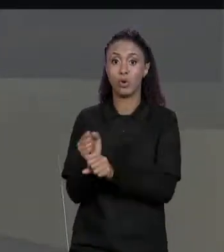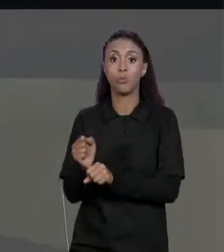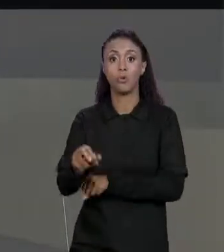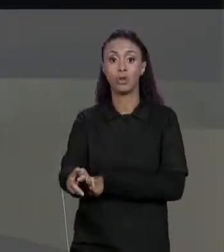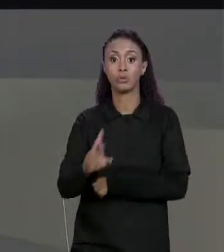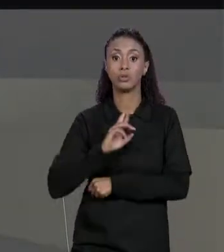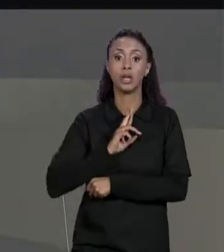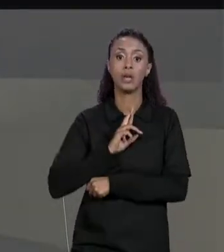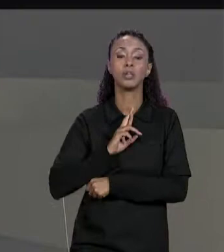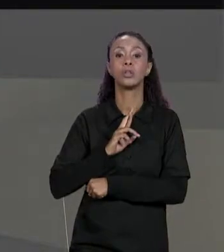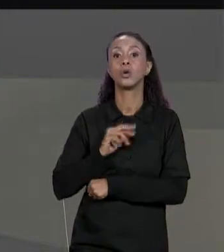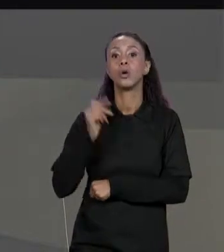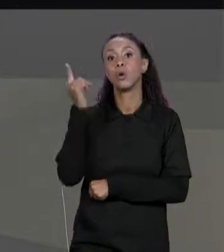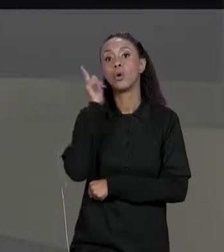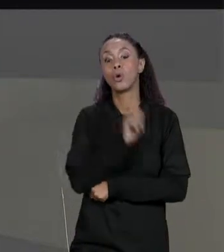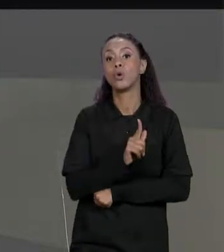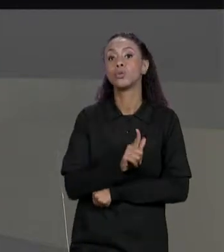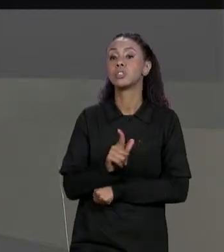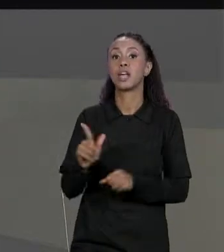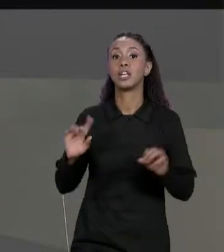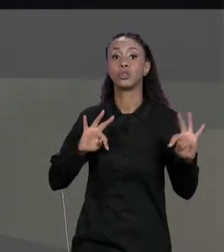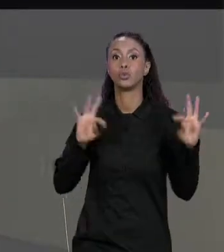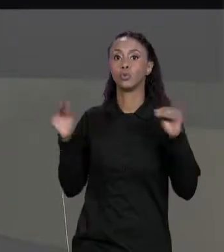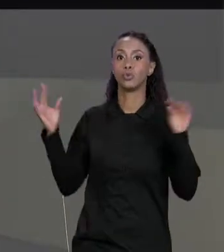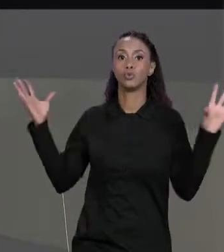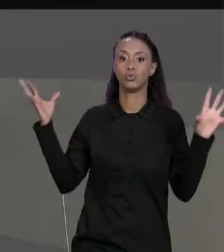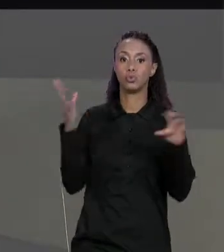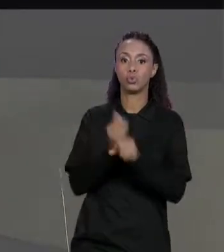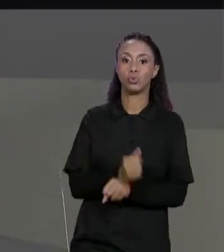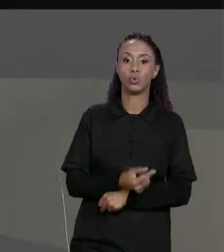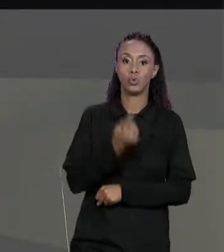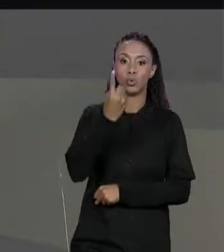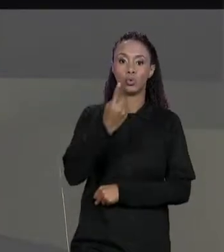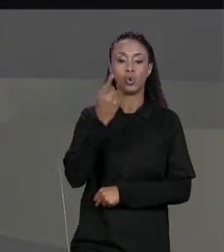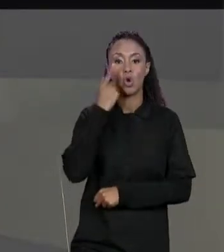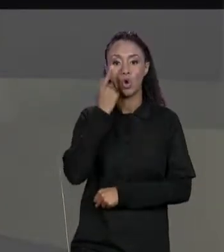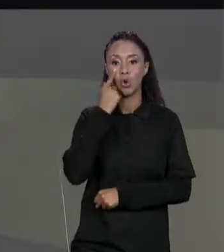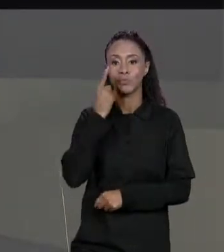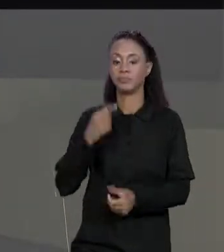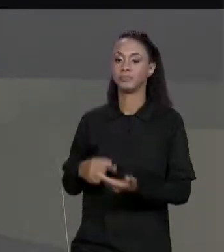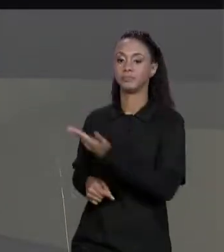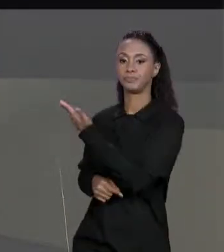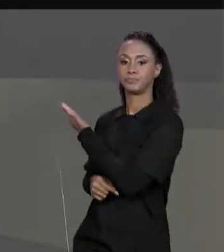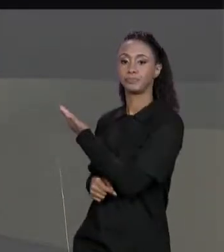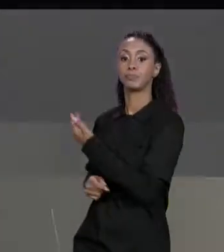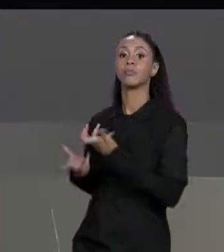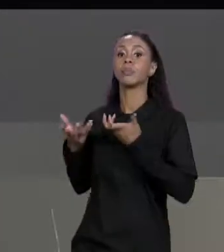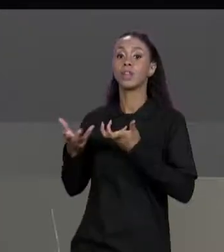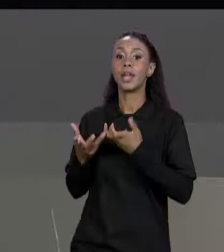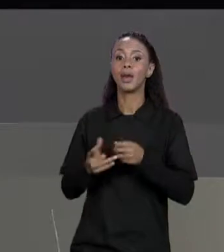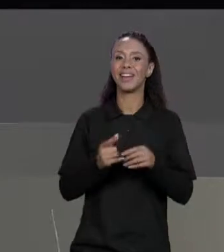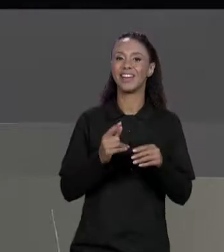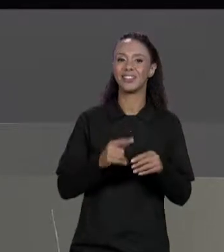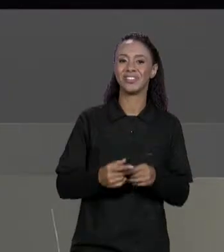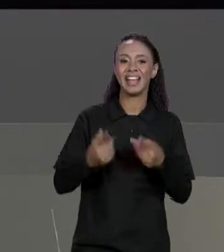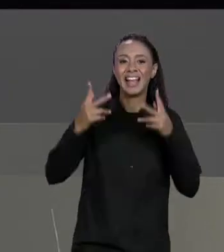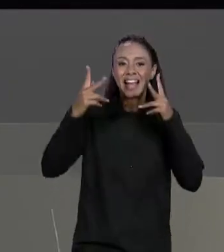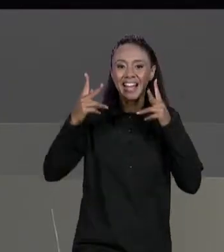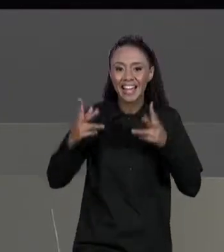MATRIZES ORIGINAIS SOMADOS, POR EXEMPLO, A GENTE TEM UMA MATRIZ AQUI 3 POR 4, QUEREMOS SORMAR COM UMA OUTRA MATRIZ QUE TEM QUE SER 3 POR 4